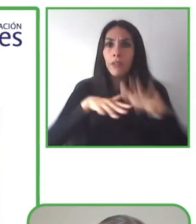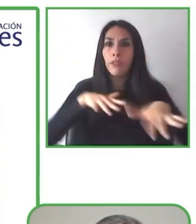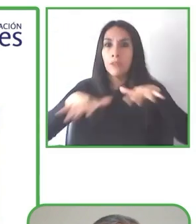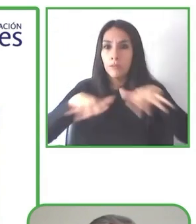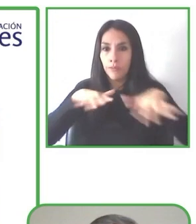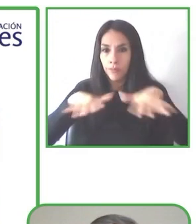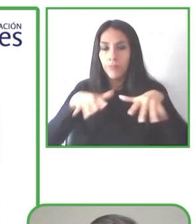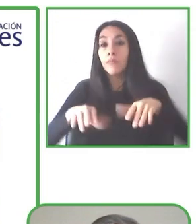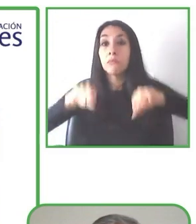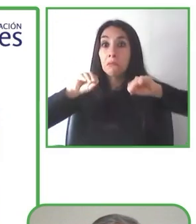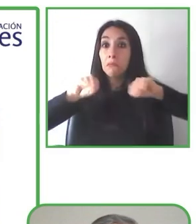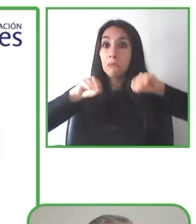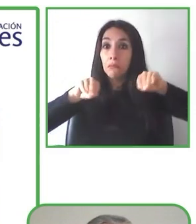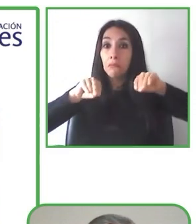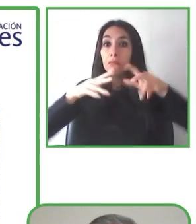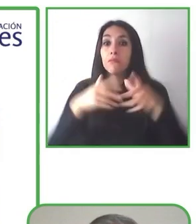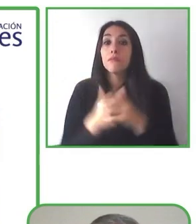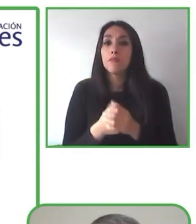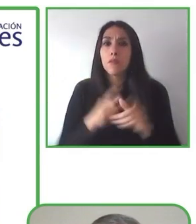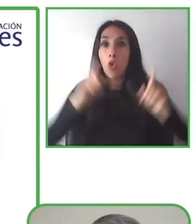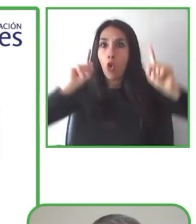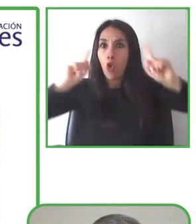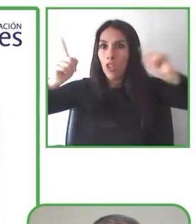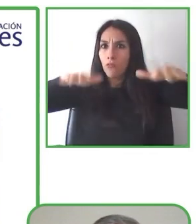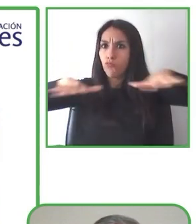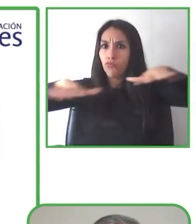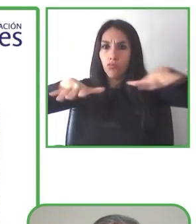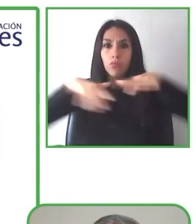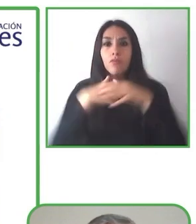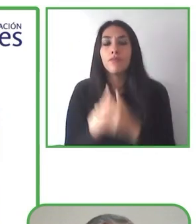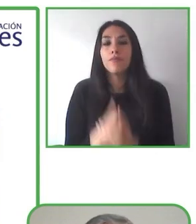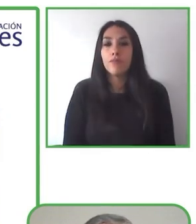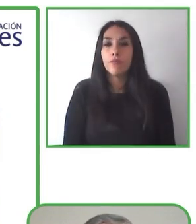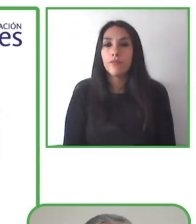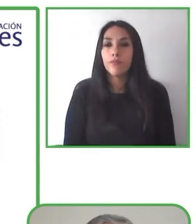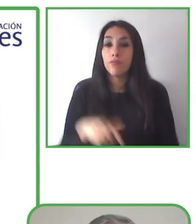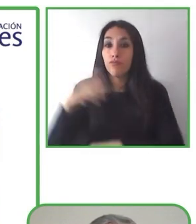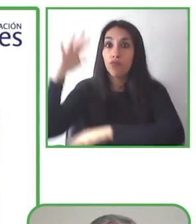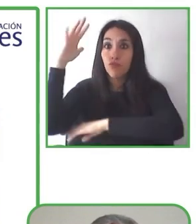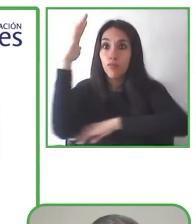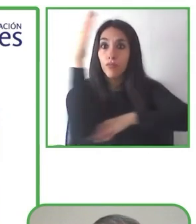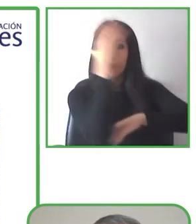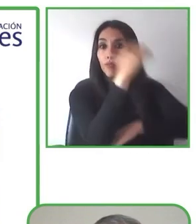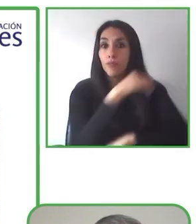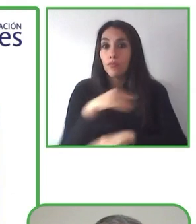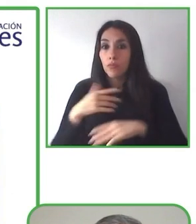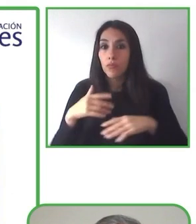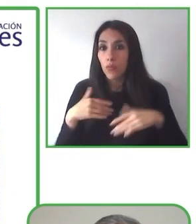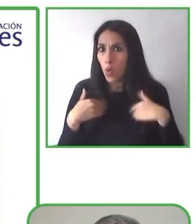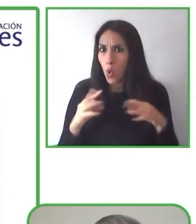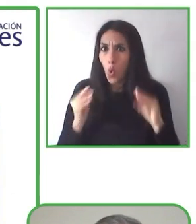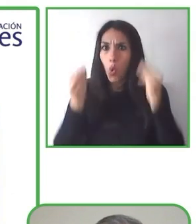El último verano, ella hizo un viaje a Kamchatka, una increíble península, y viajó y